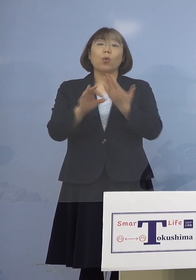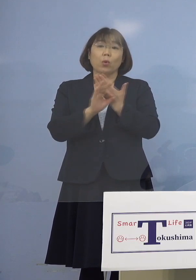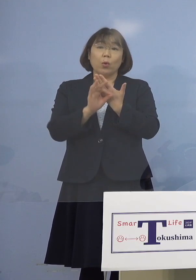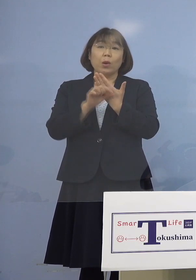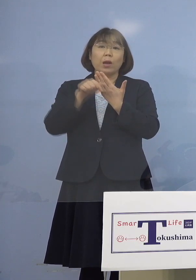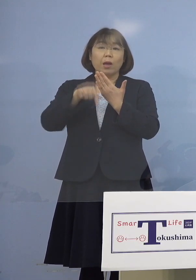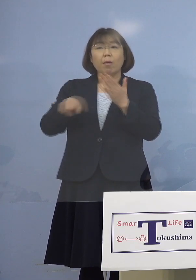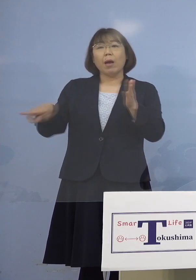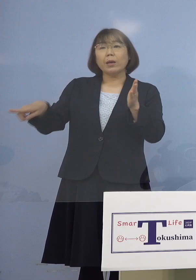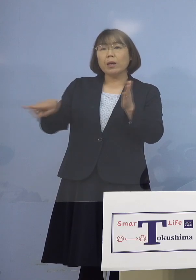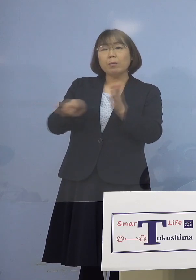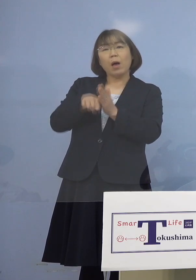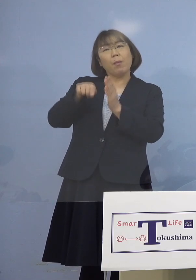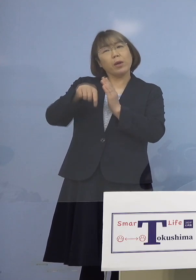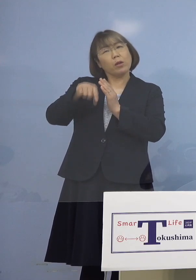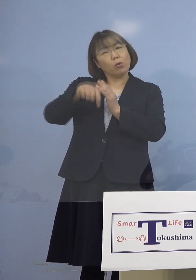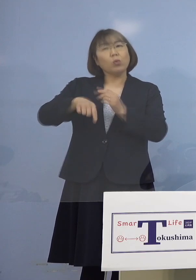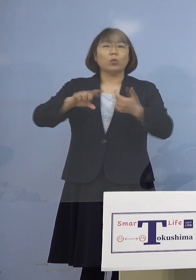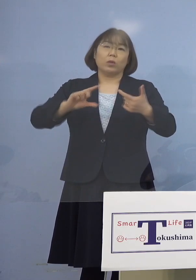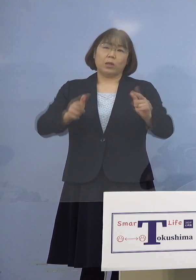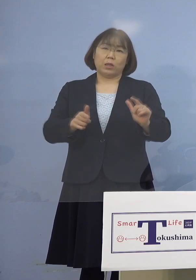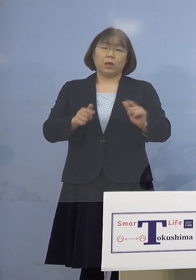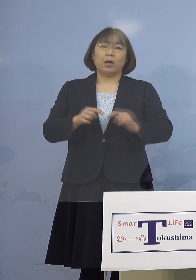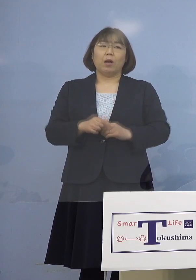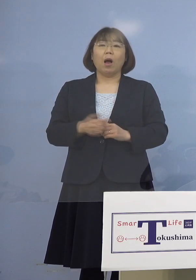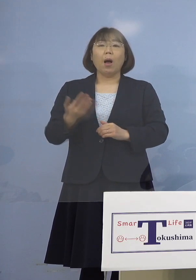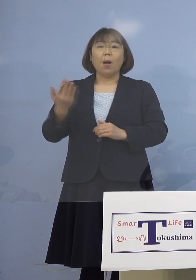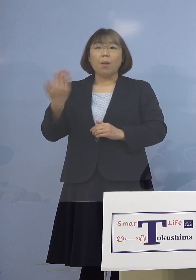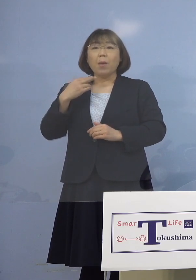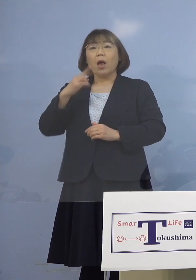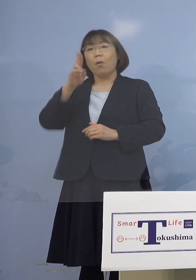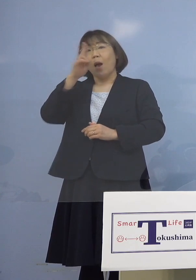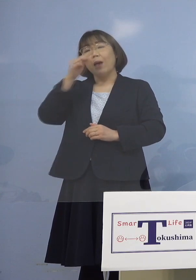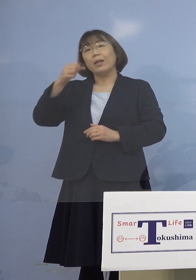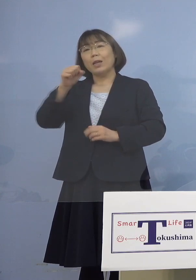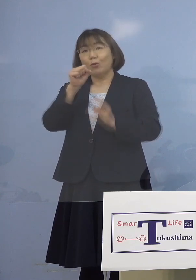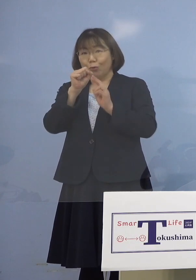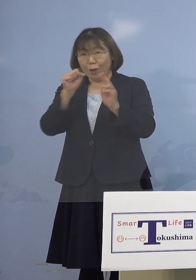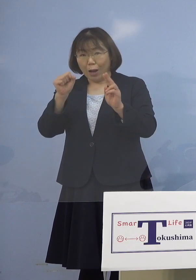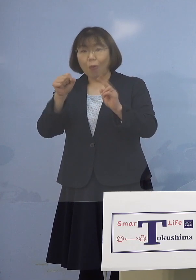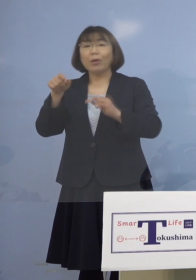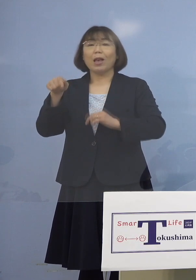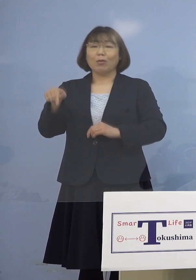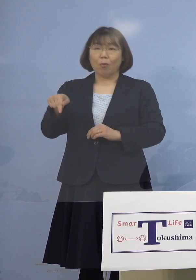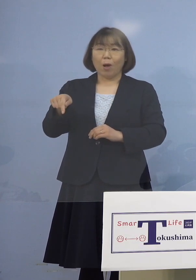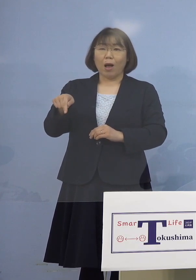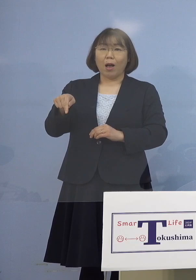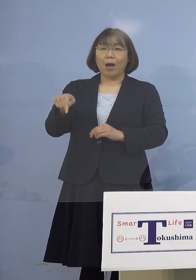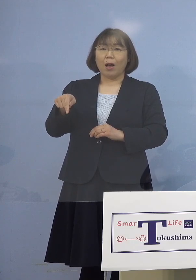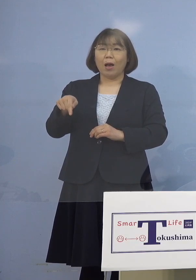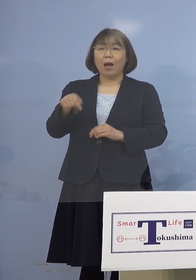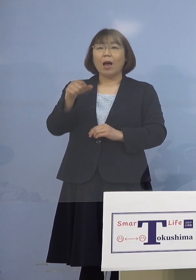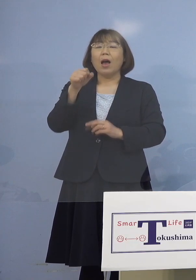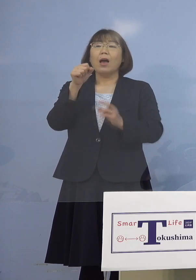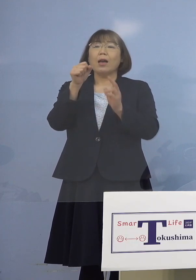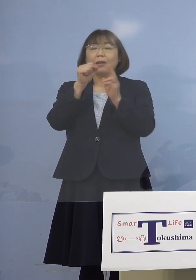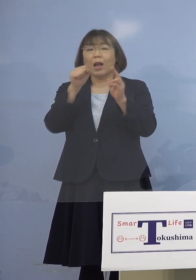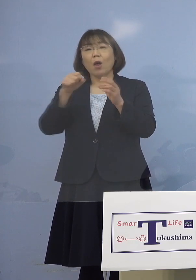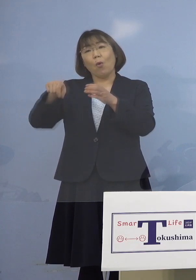これまでの事例と少しそこが違う 前の場合は昼カラオケとか そうした、いわゆるカラオケ喫茶 というところが